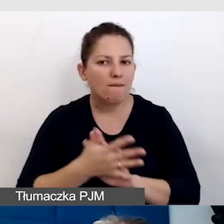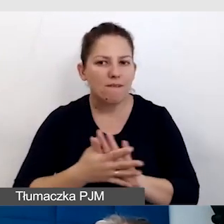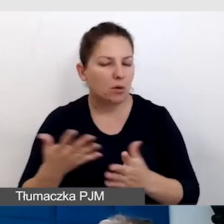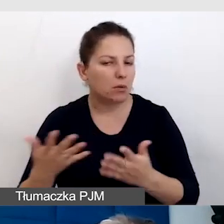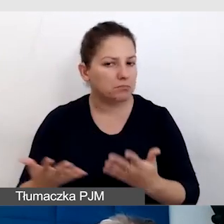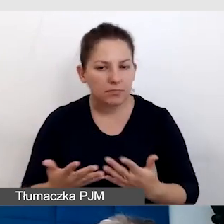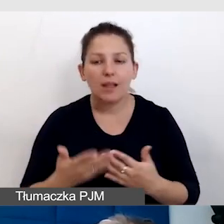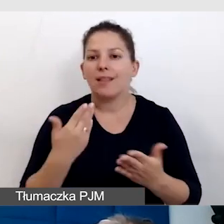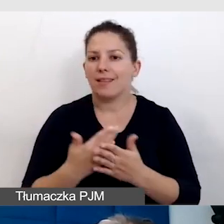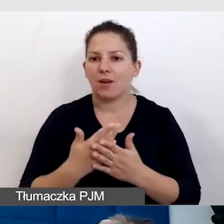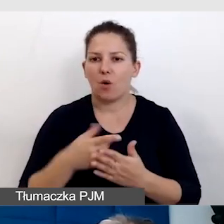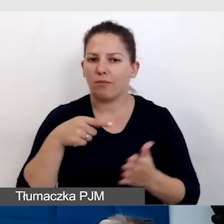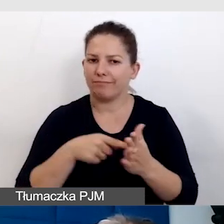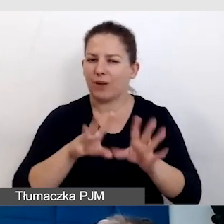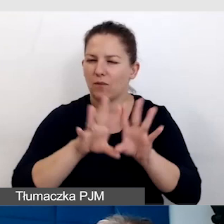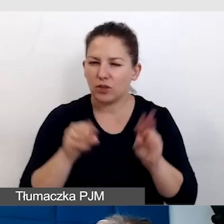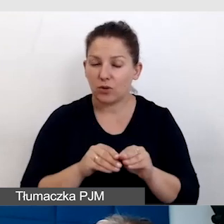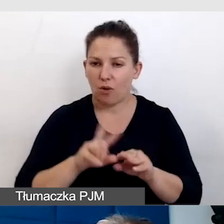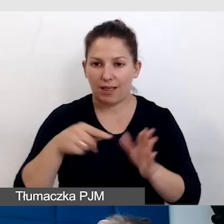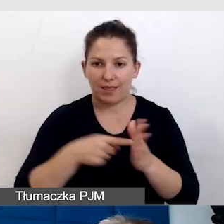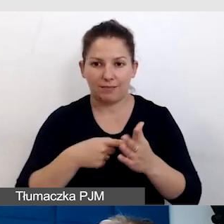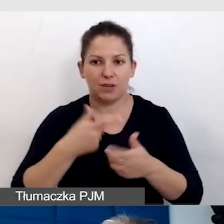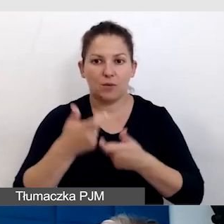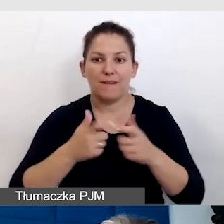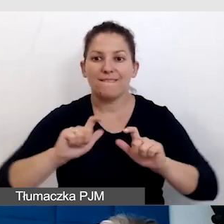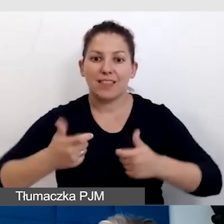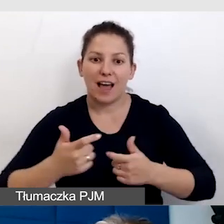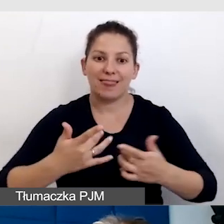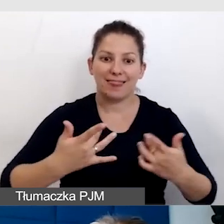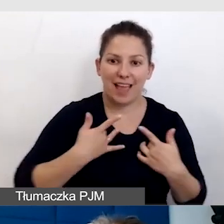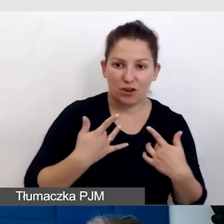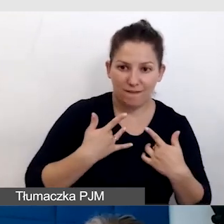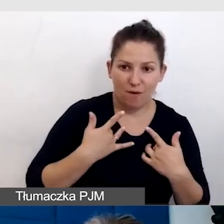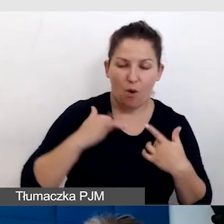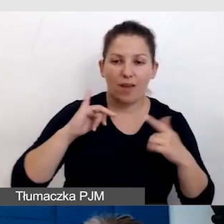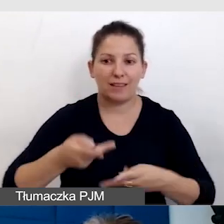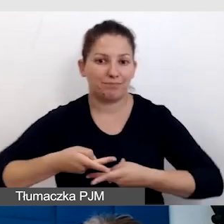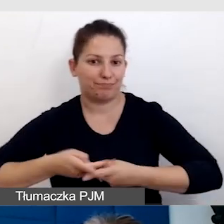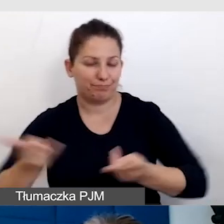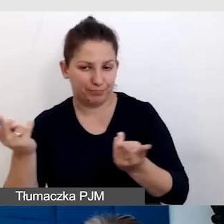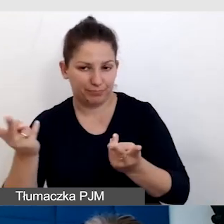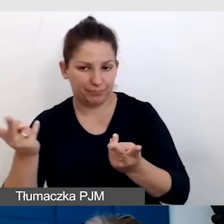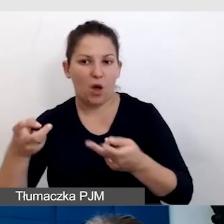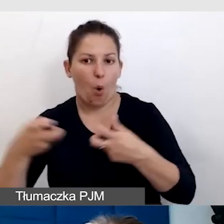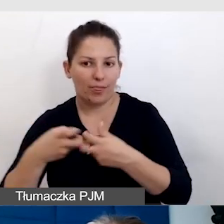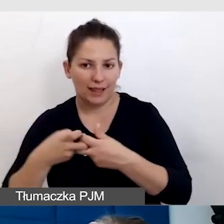Dlatego to wszystko, kiedy realizujemy wydarzenie na żywo i w transmisji online,